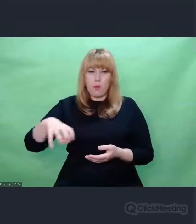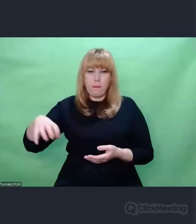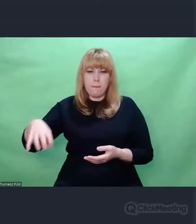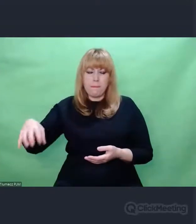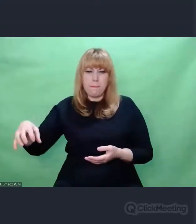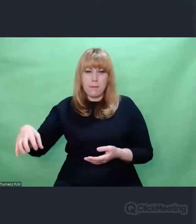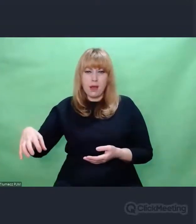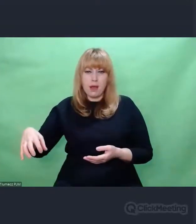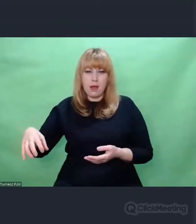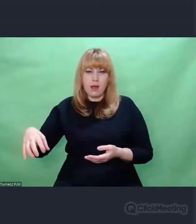I to mnie uderzyło w samo serce.